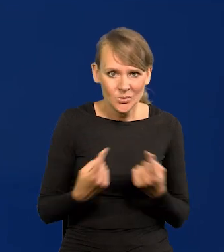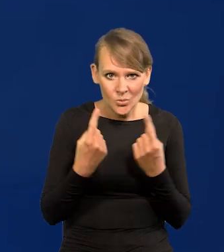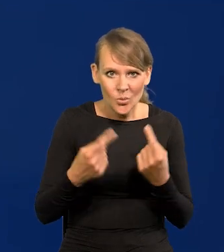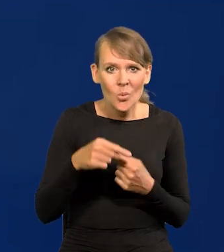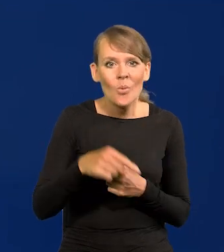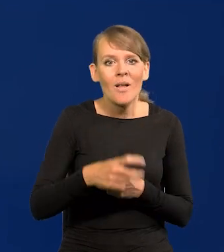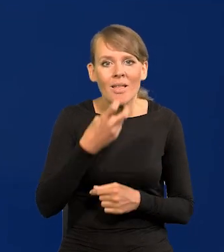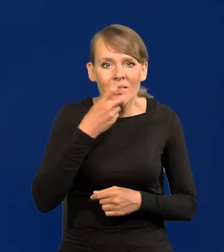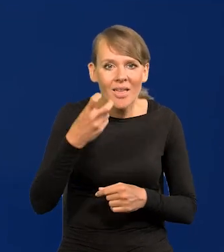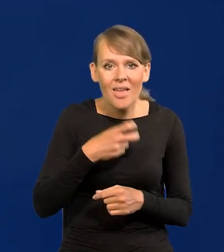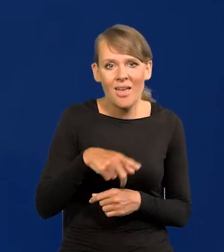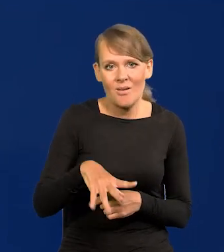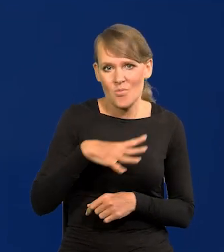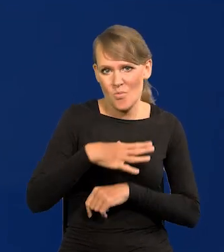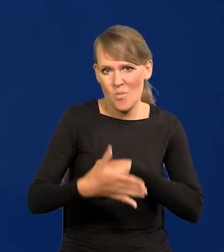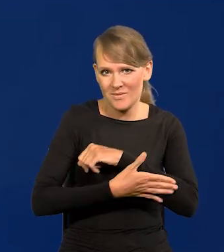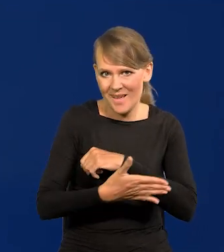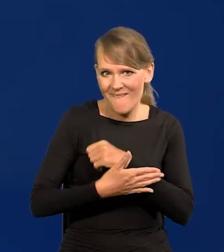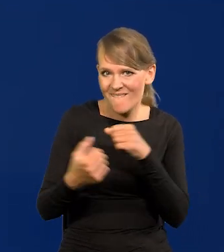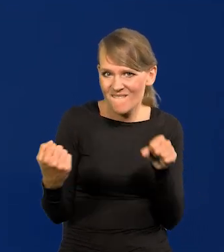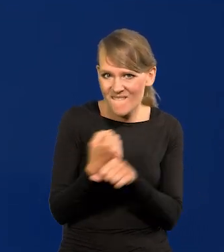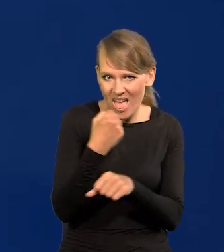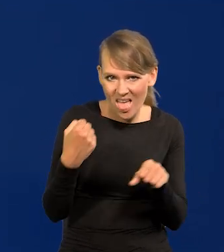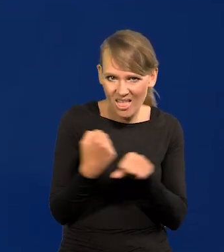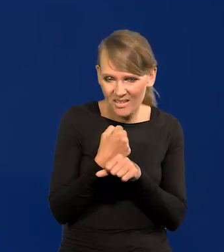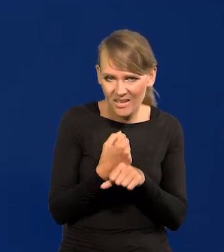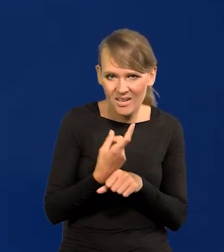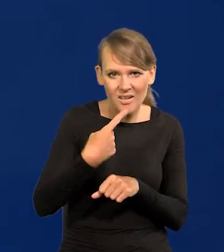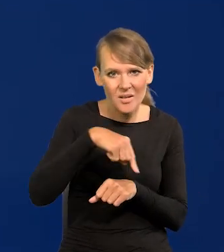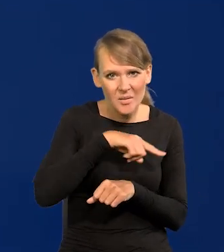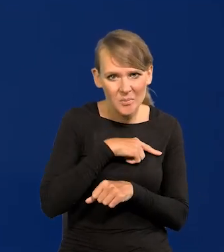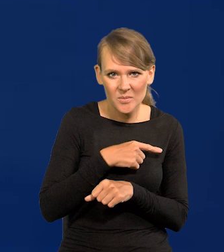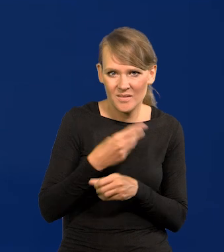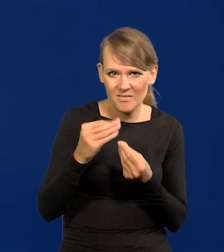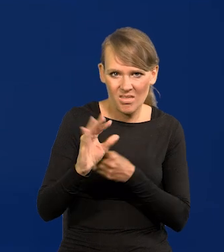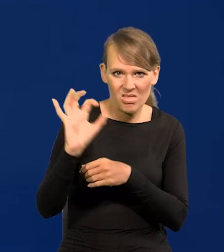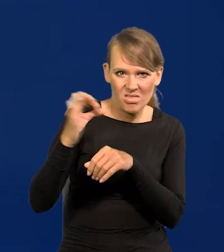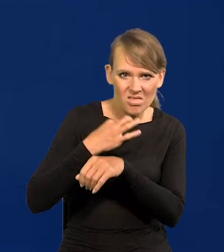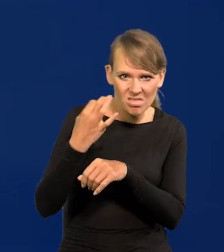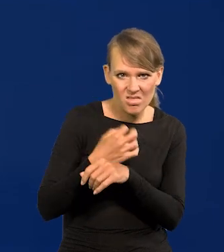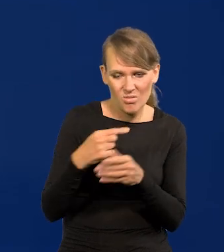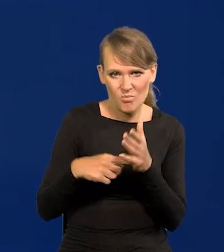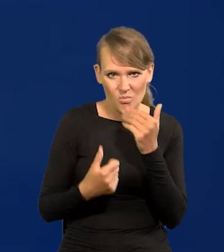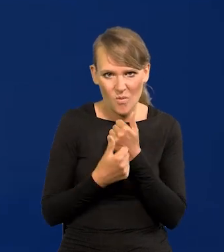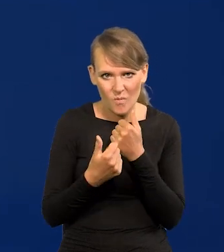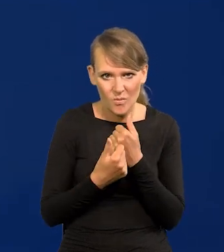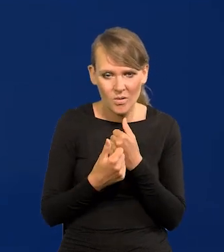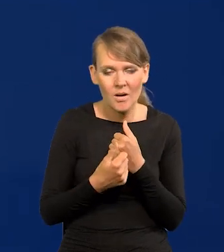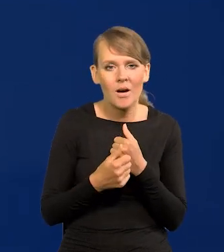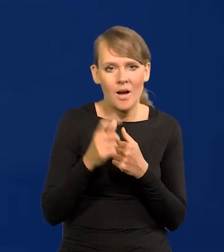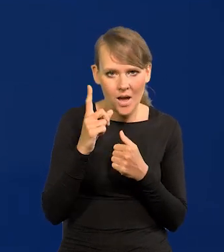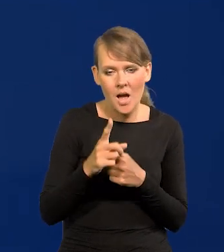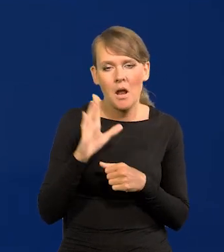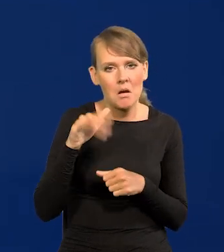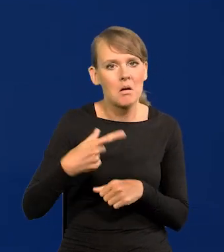bo naszą energetyka się opierała na węglu. Jesteśmy najbardziej prześladowani z tego, a mimo tego się tak szybko rozwijamy.